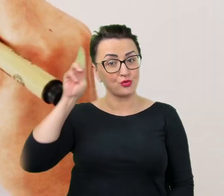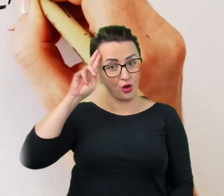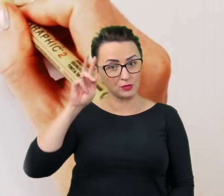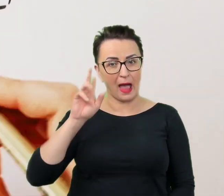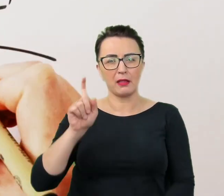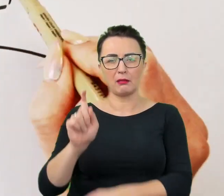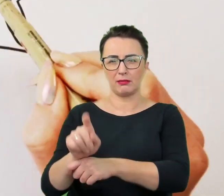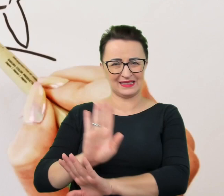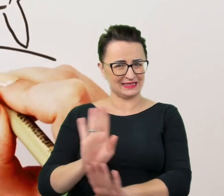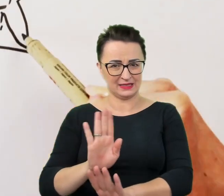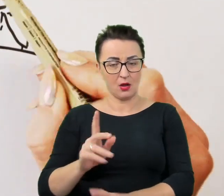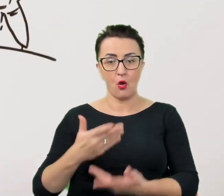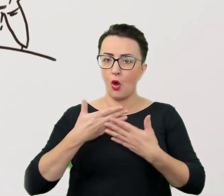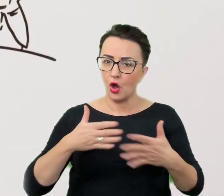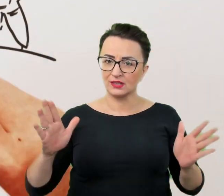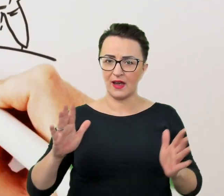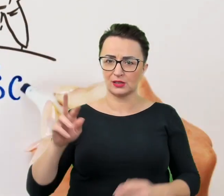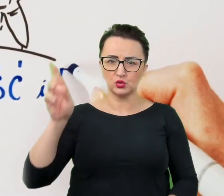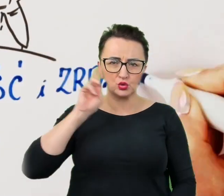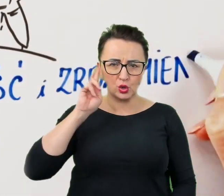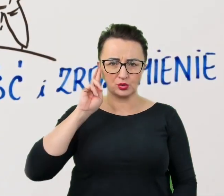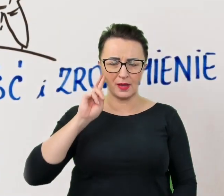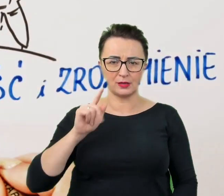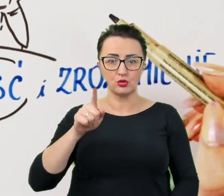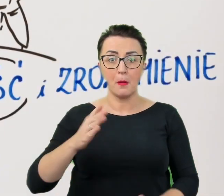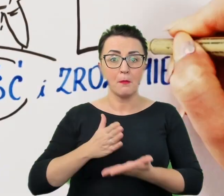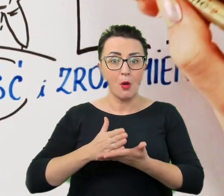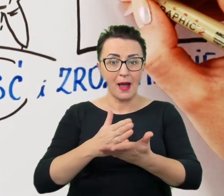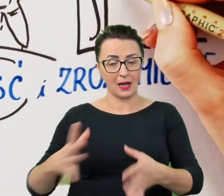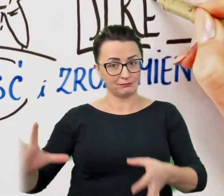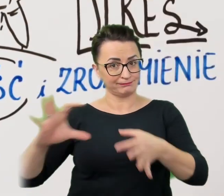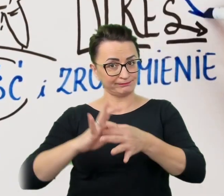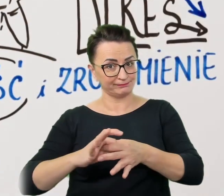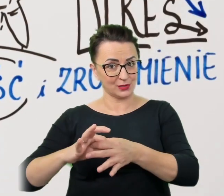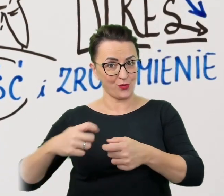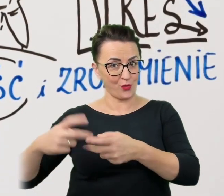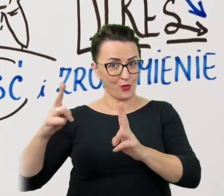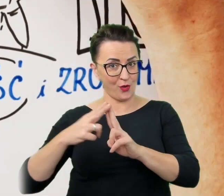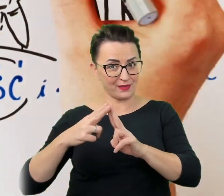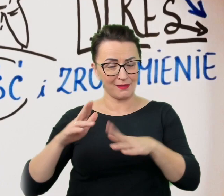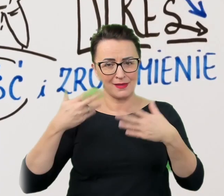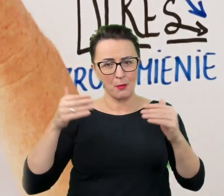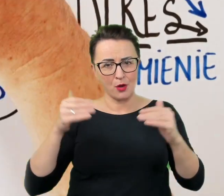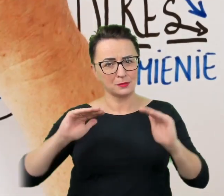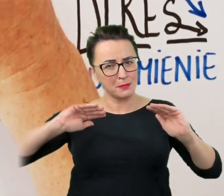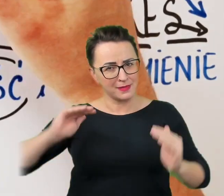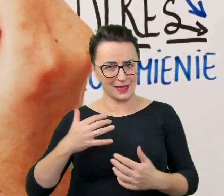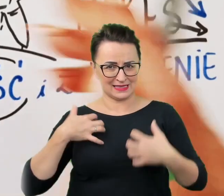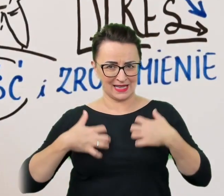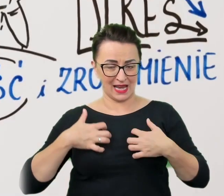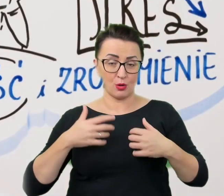otwartość i zrozumienie pomogą w nawiązaniu kontaktu i pozwolą zmniejszyć stres, który przecież może dopaść obie strony.